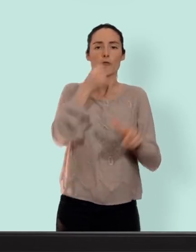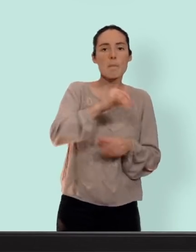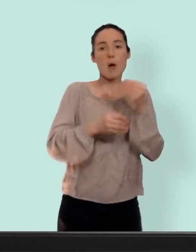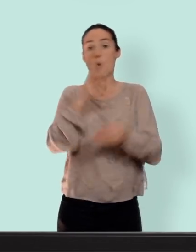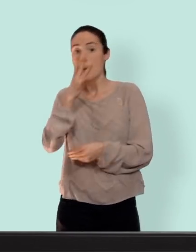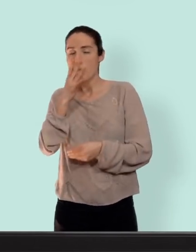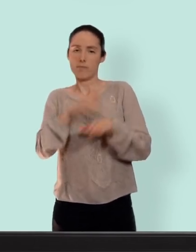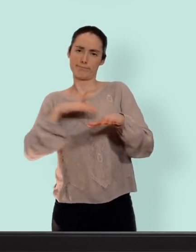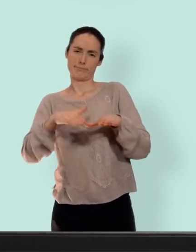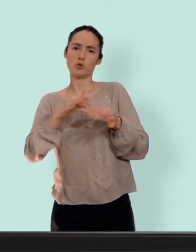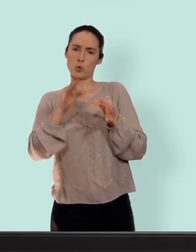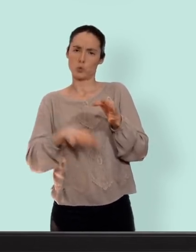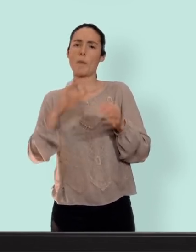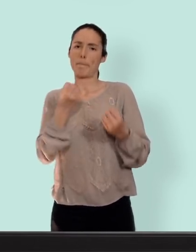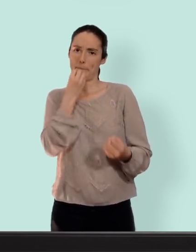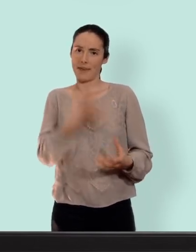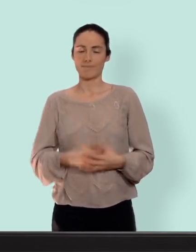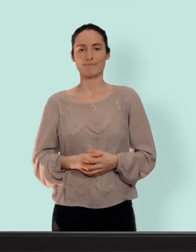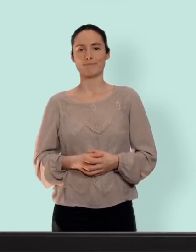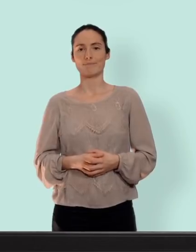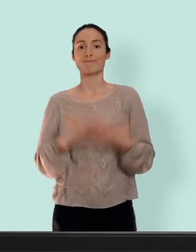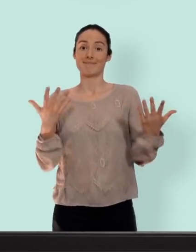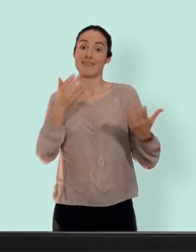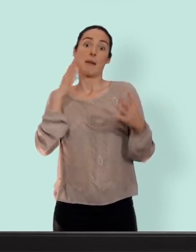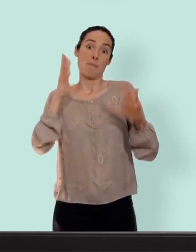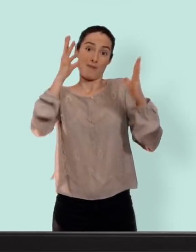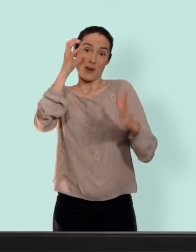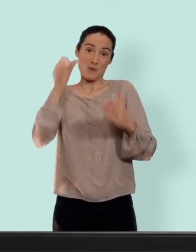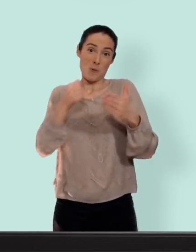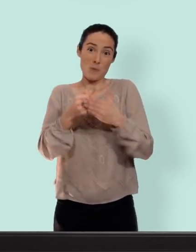excellente alternative... d'ici là bravo d'avoir tenu jusque là et